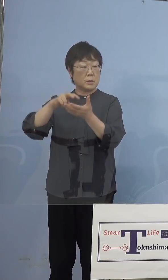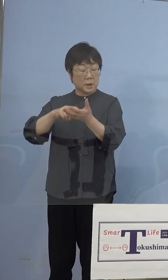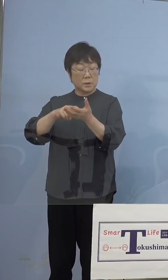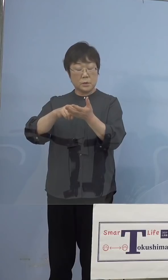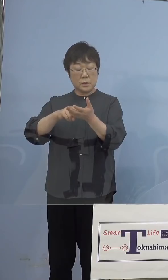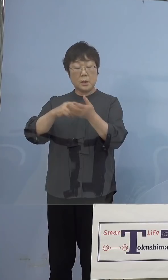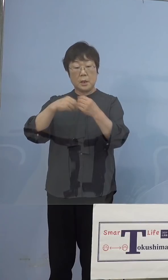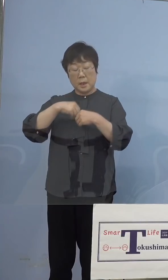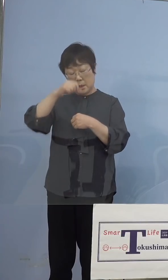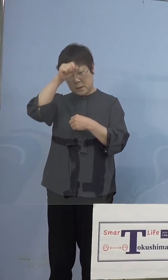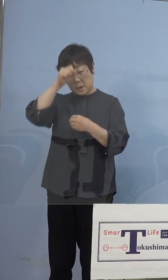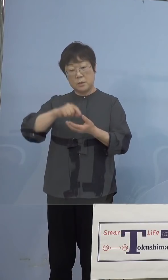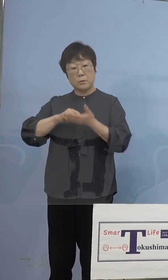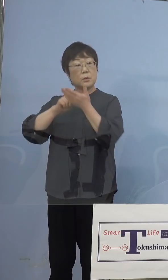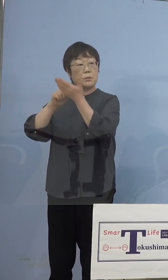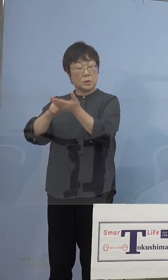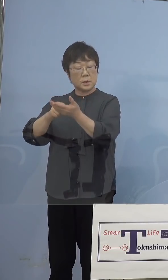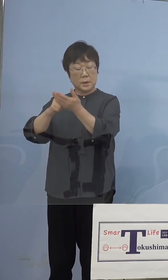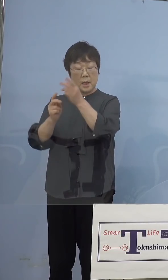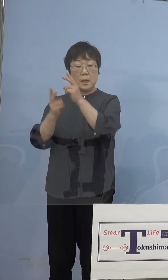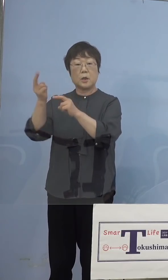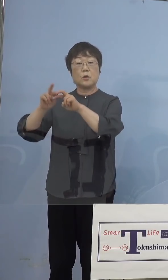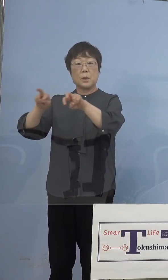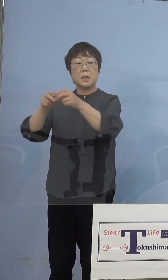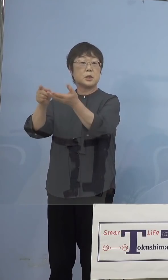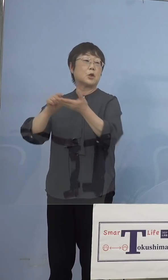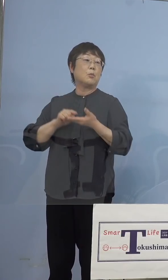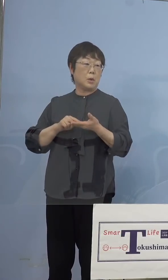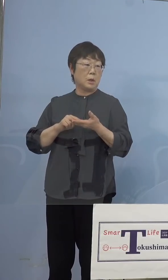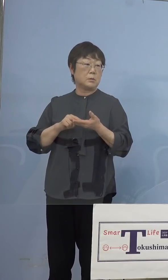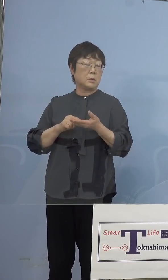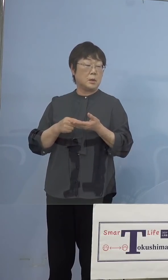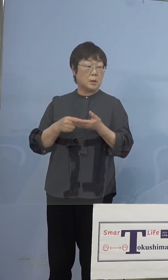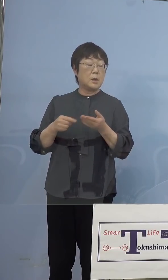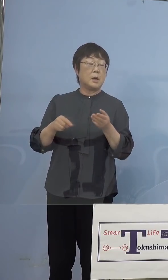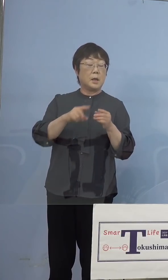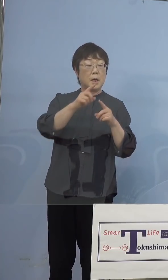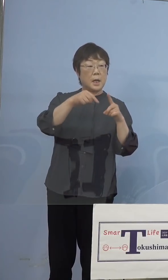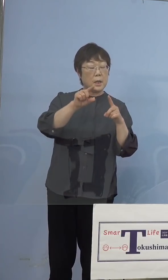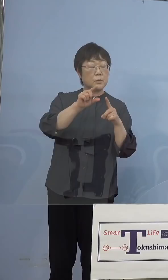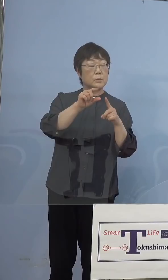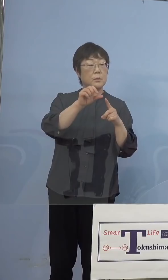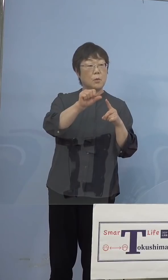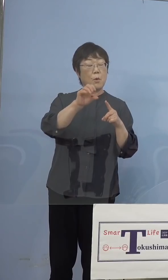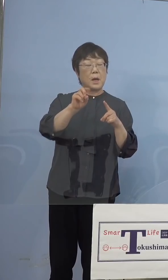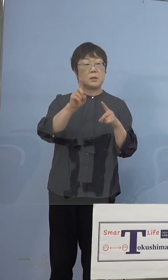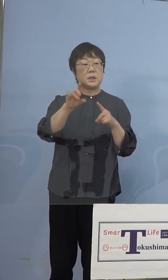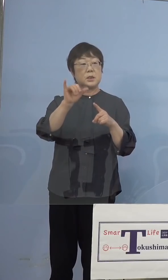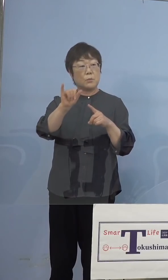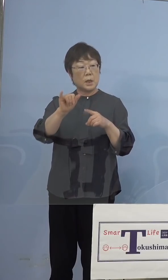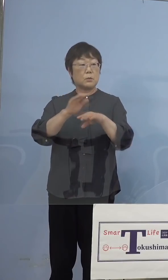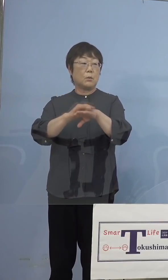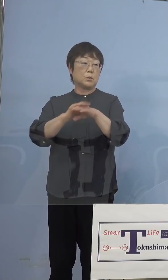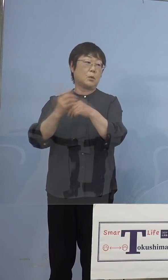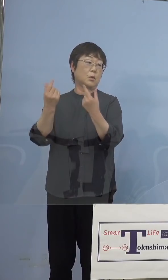送って、ゲノム解析する、そのパターンは 今までのN501Yと変わらないと